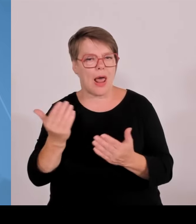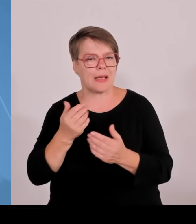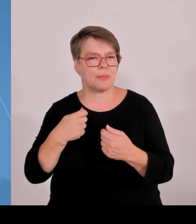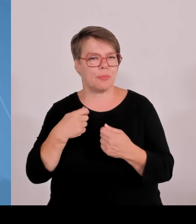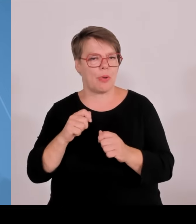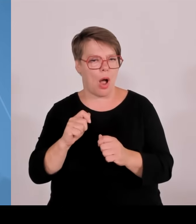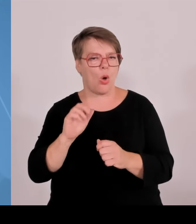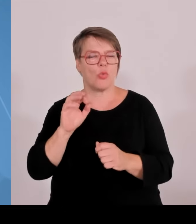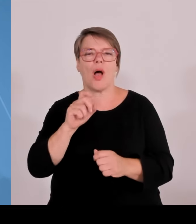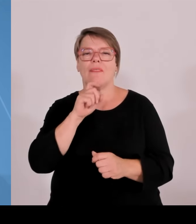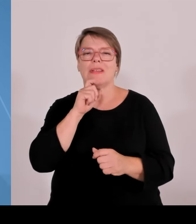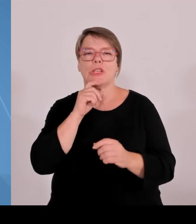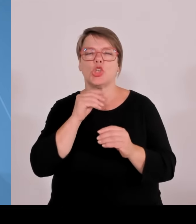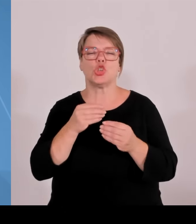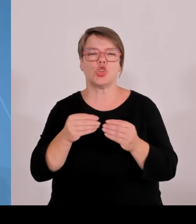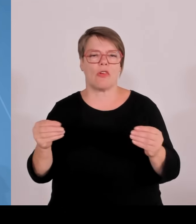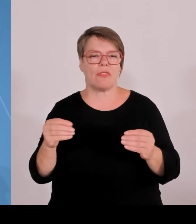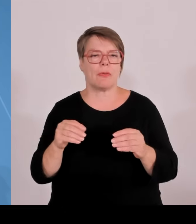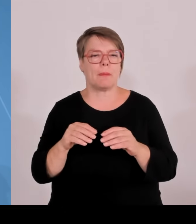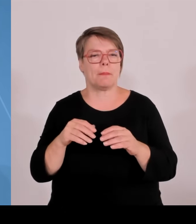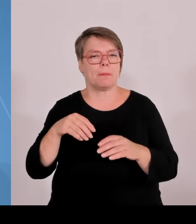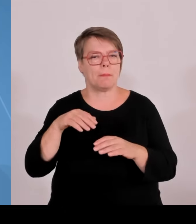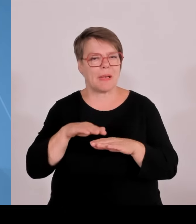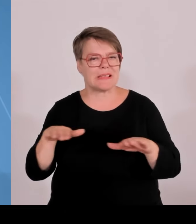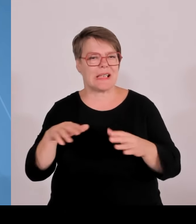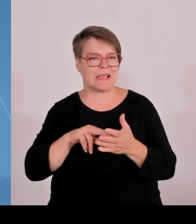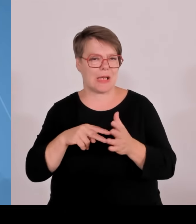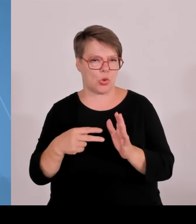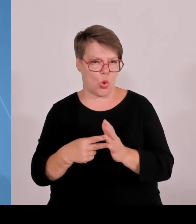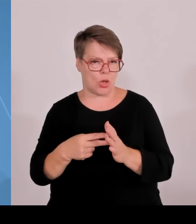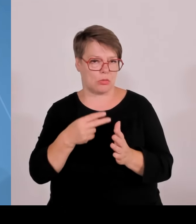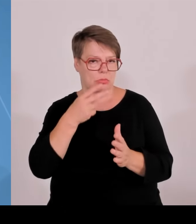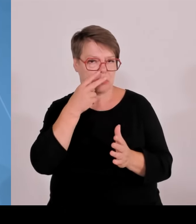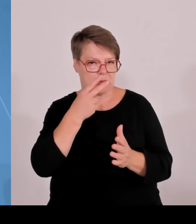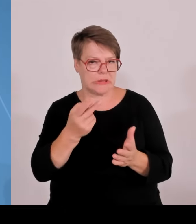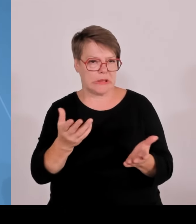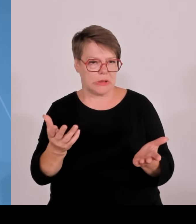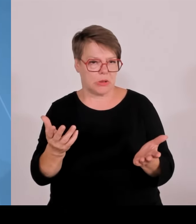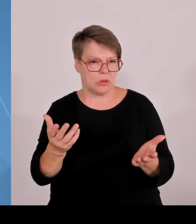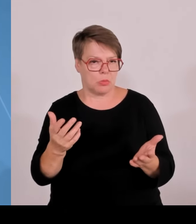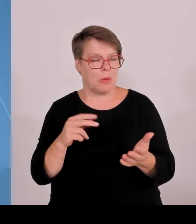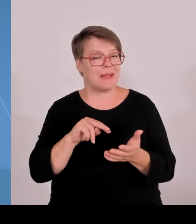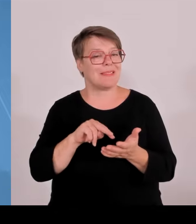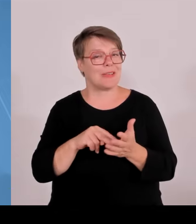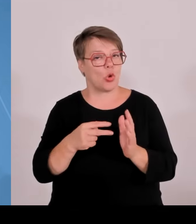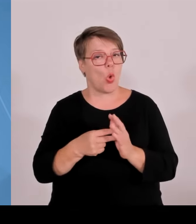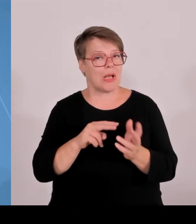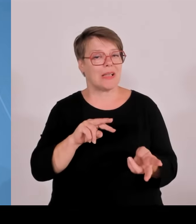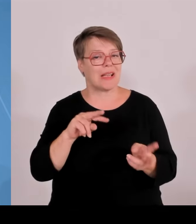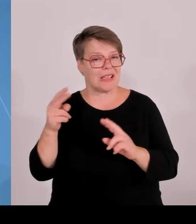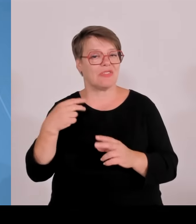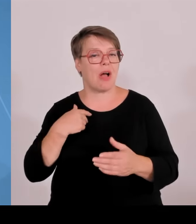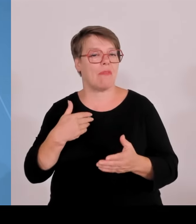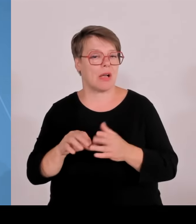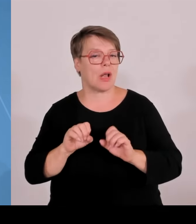weiterzuentwickeln. Keine Verengung auf einzelne Bereiche, sondern die ganze Bandbreite des Erkenntnisses, der